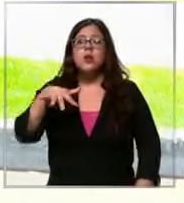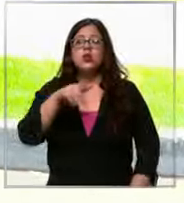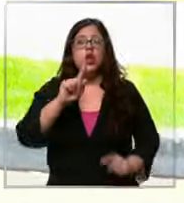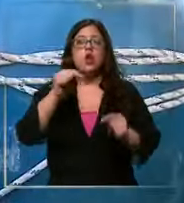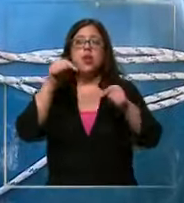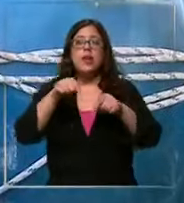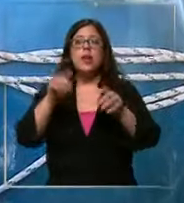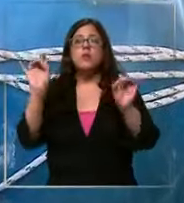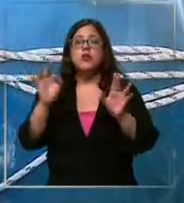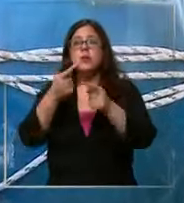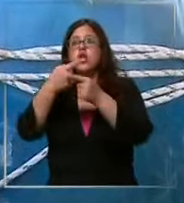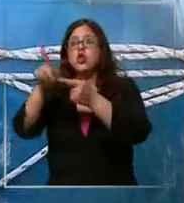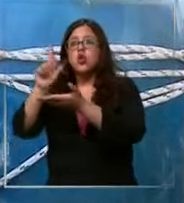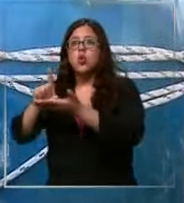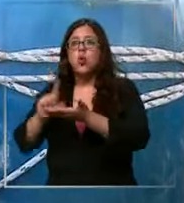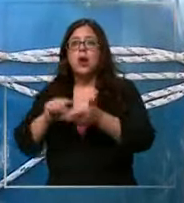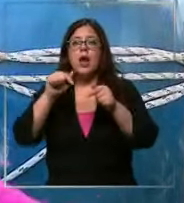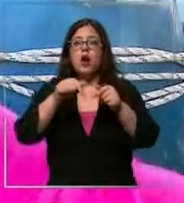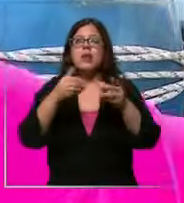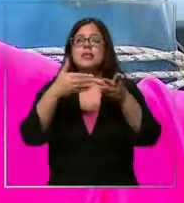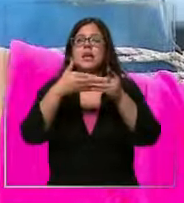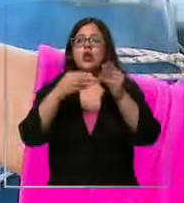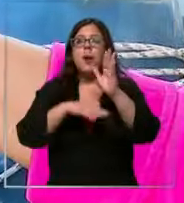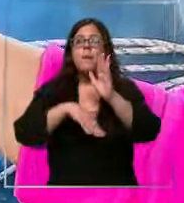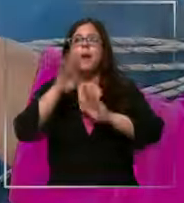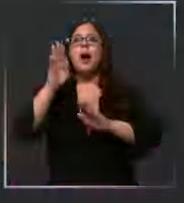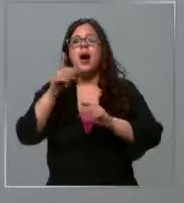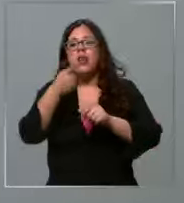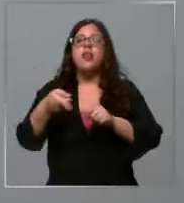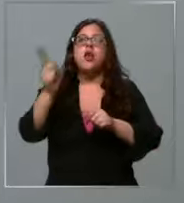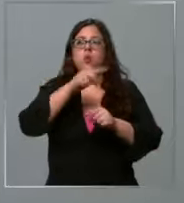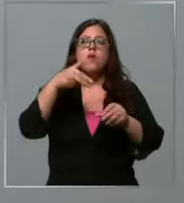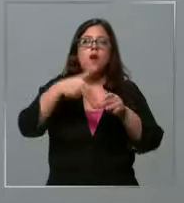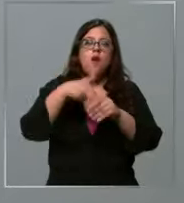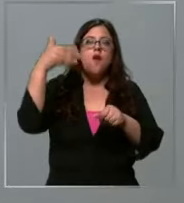afuera ahora si sube el dólar nuevamente nos van a subir las bencinas de hecho podemos anticipar